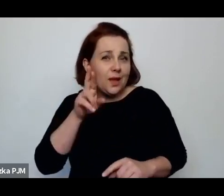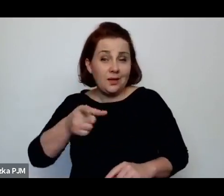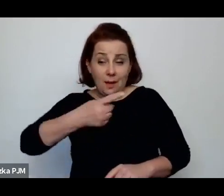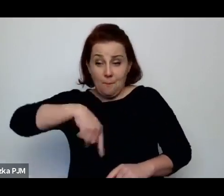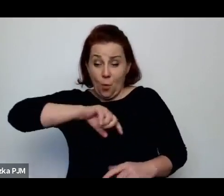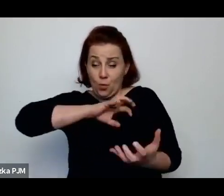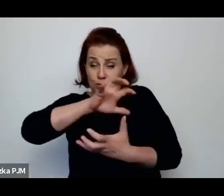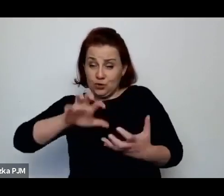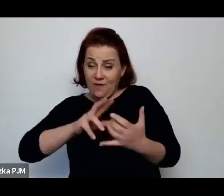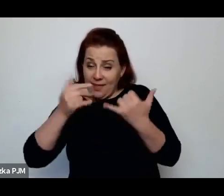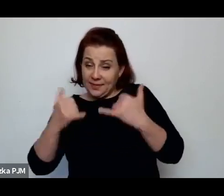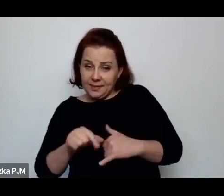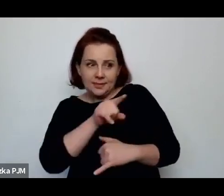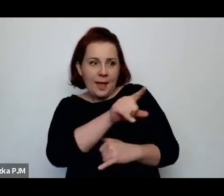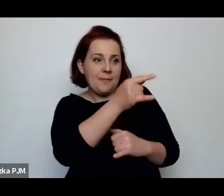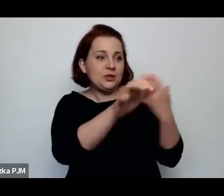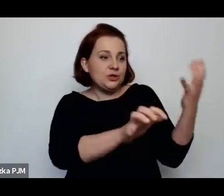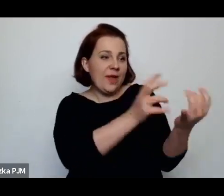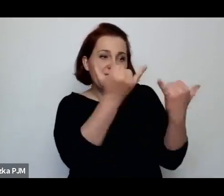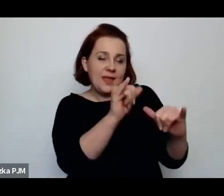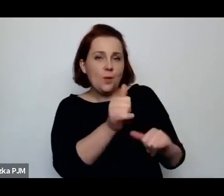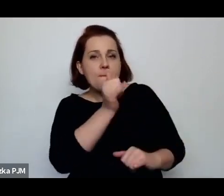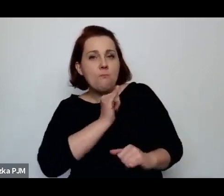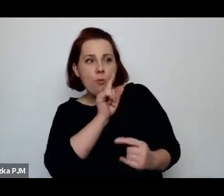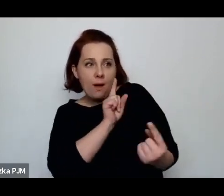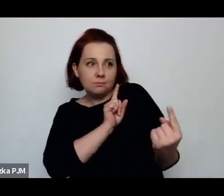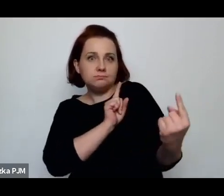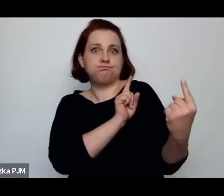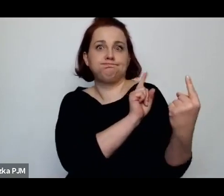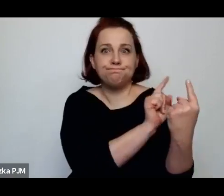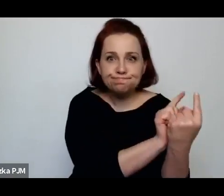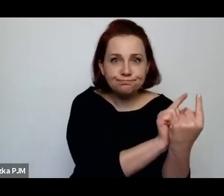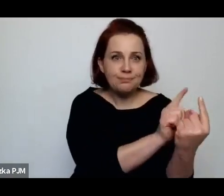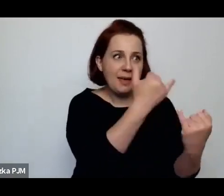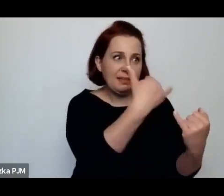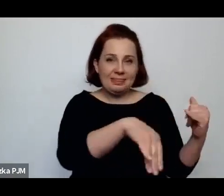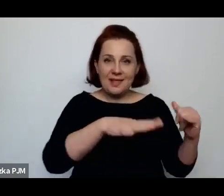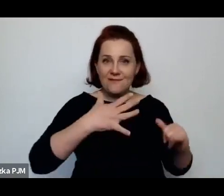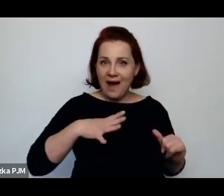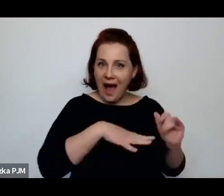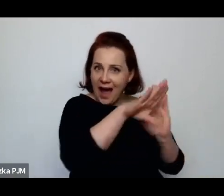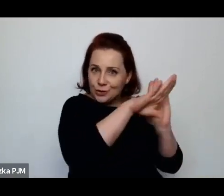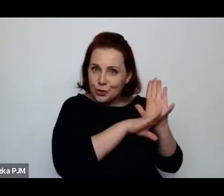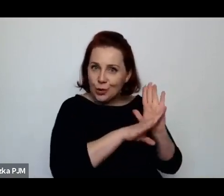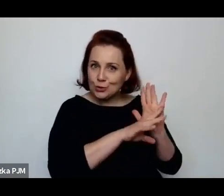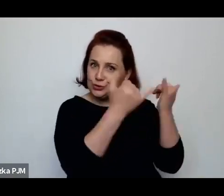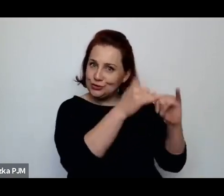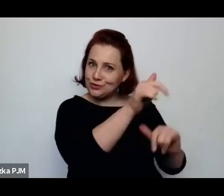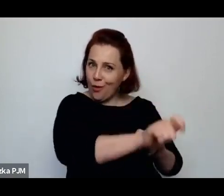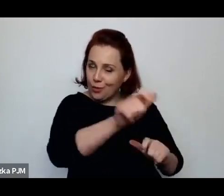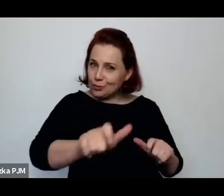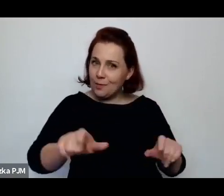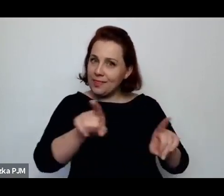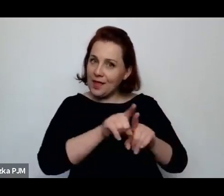o zupełnie innych wartościach i akceptacji, otworzenia się na ten świat.